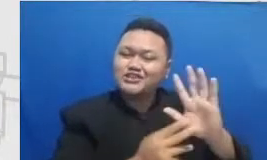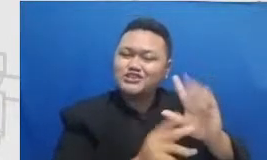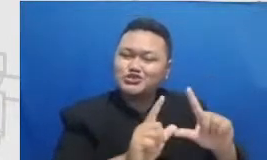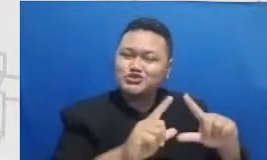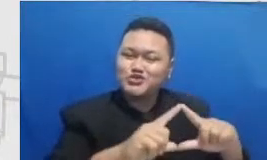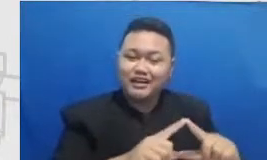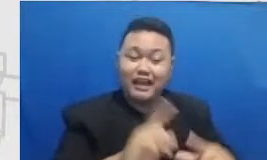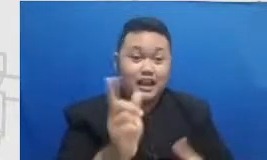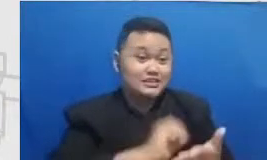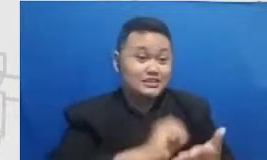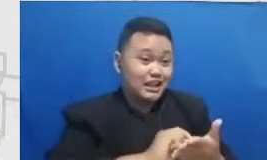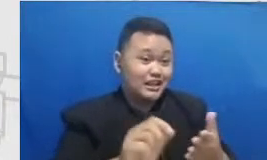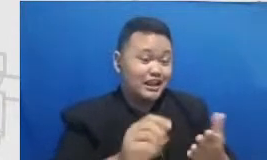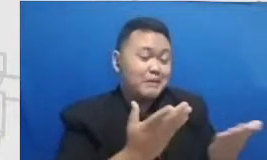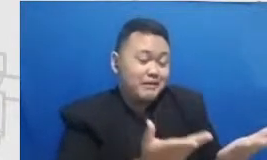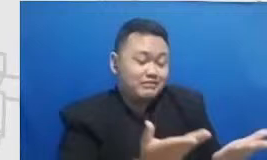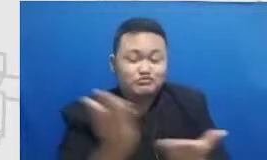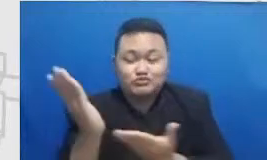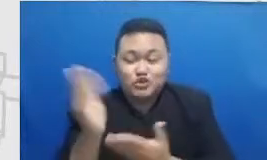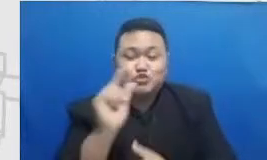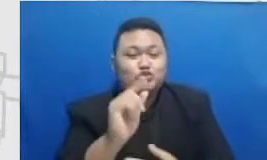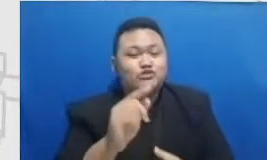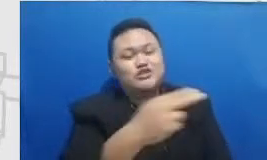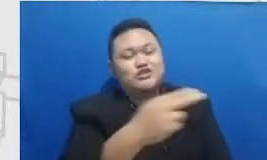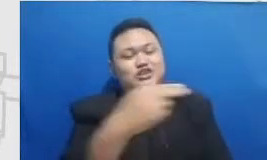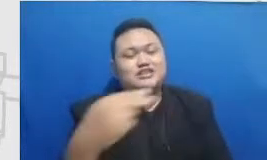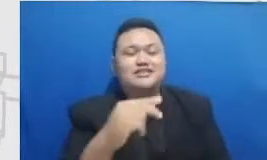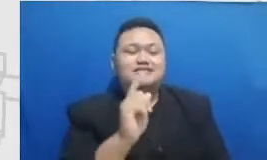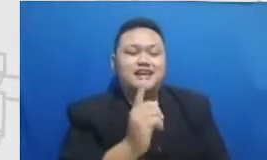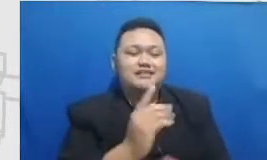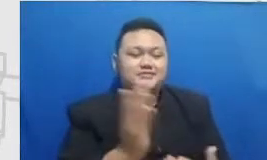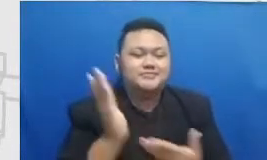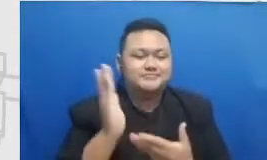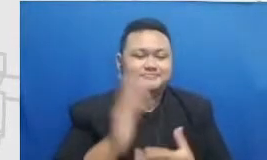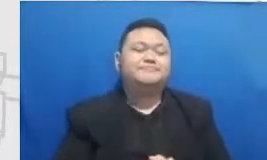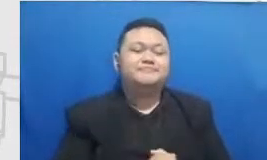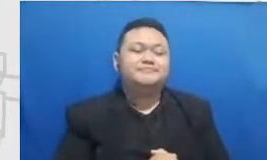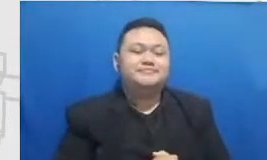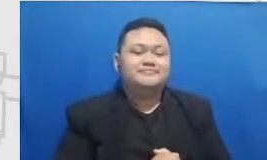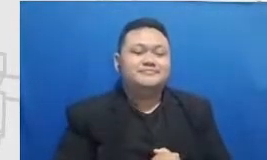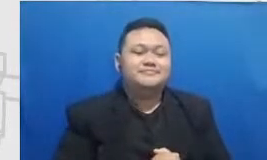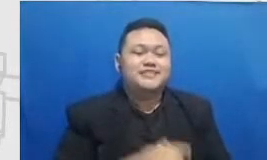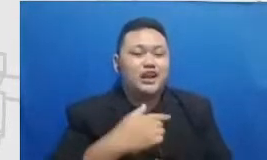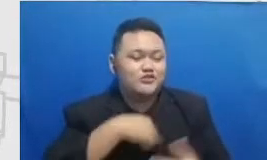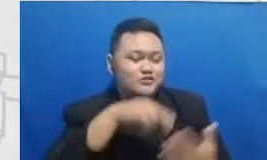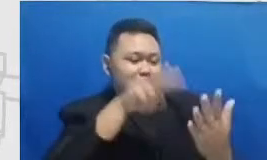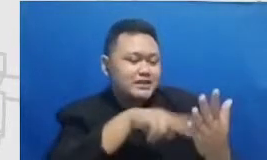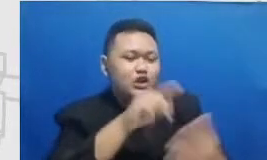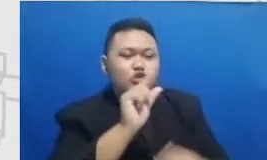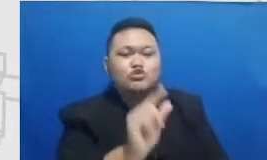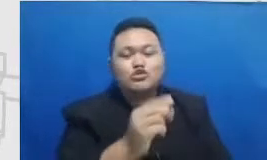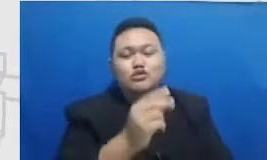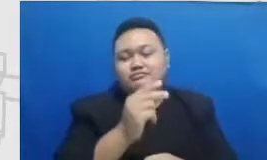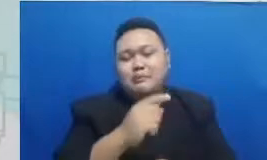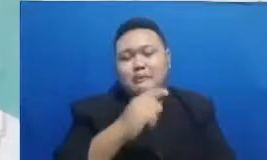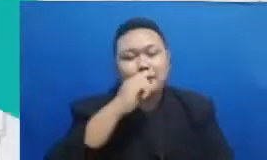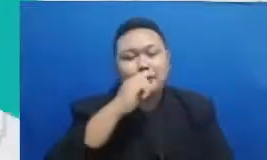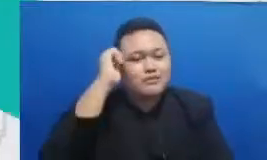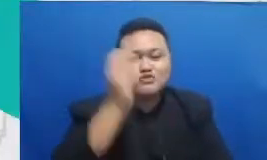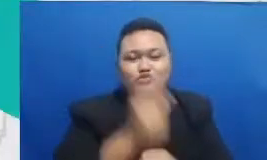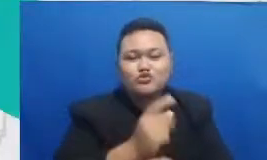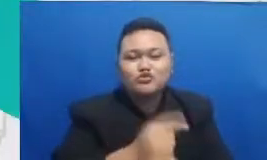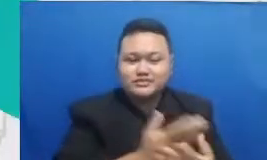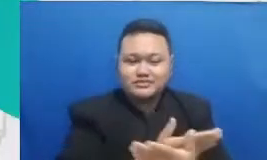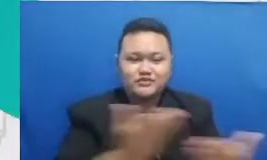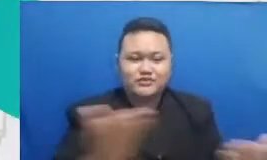nih kali ini Indonesia dari Nana ada di Catatan aja aku mesennya ini bapak ibu guru tercinta tugas